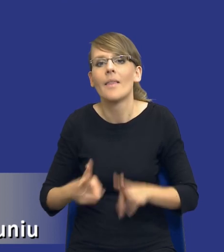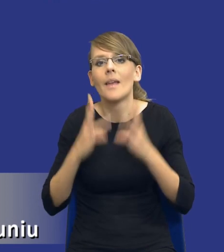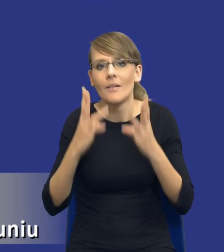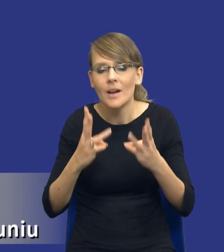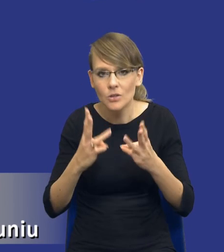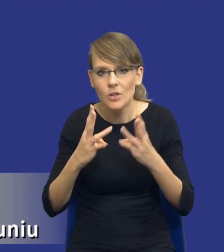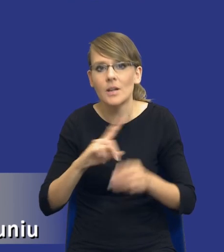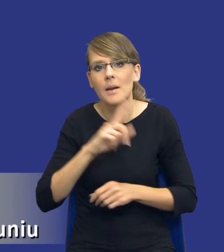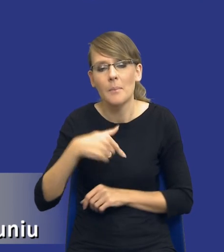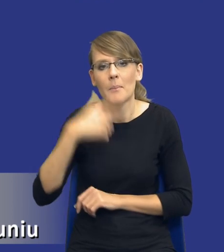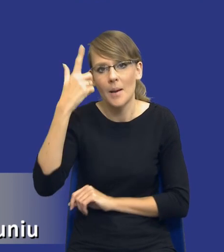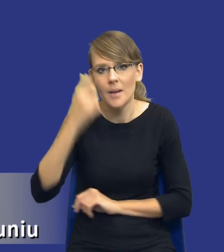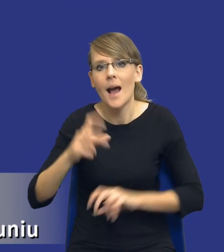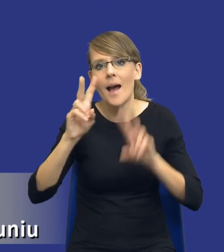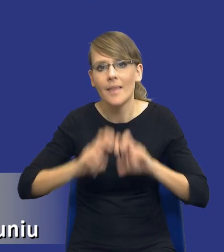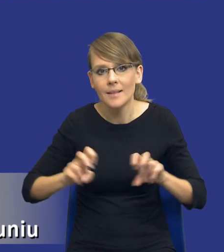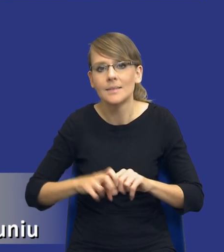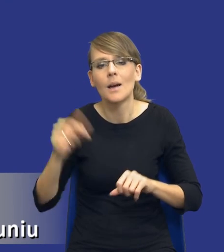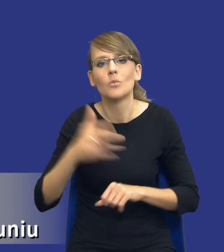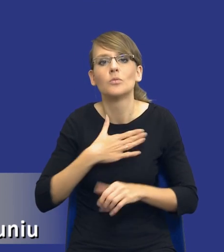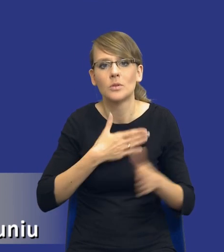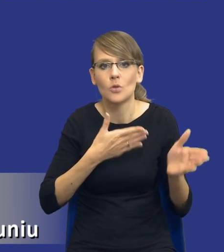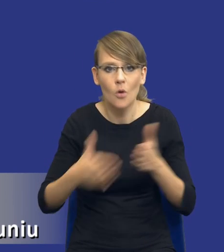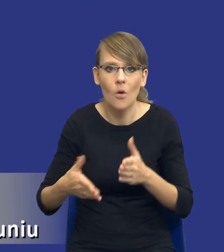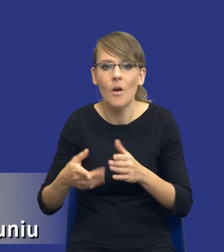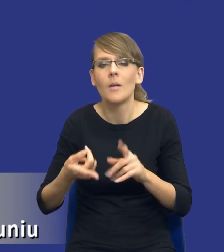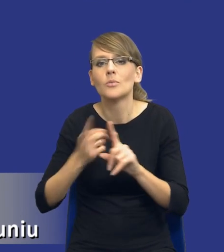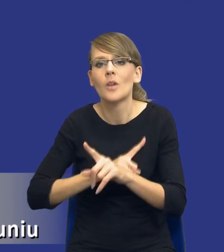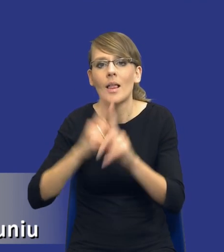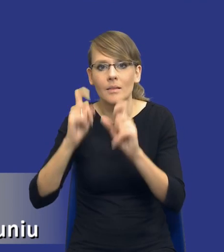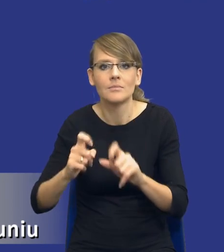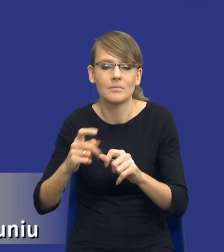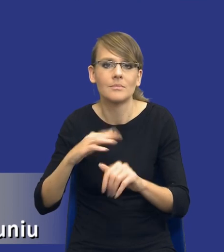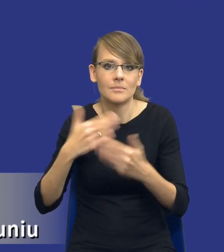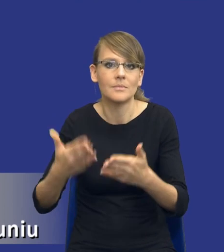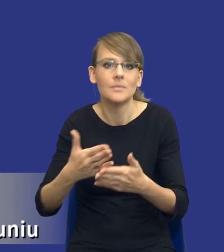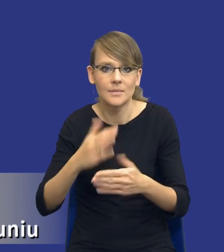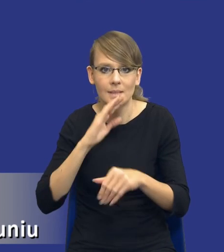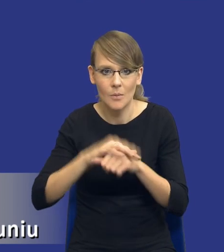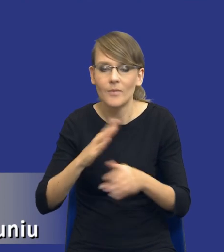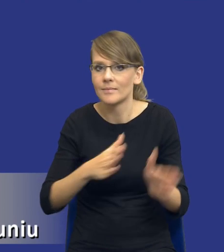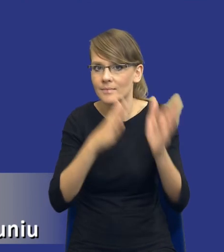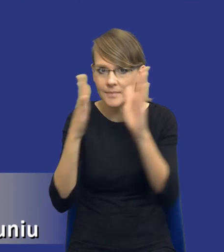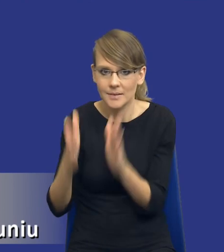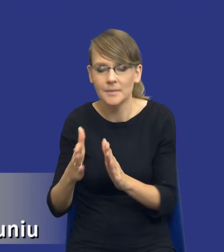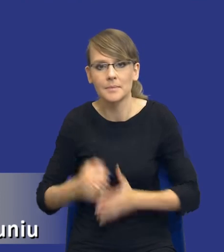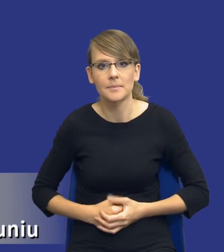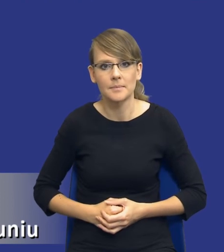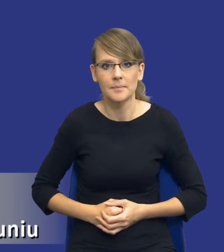żebyśmy pamiętali, że analizę musimy mieć gotową przed wszczęciem postępowania o udzielenie zamówienia. I kolejny slajd, jeżeli mógłbym poprosić.